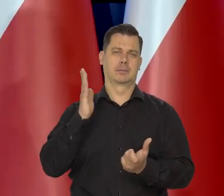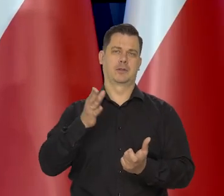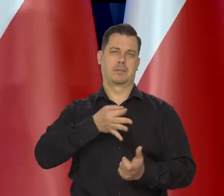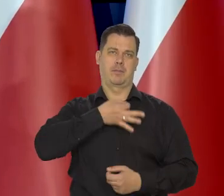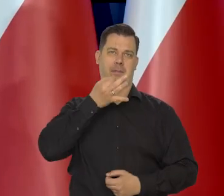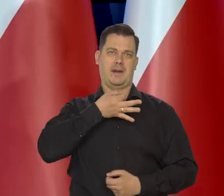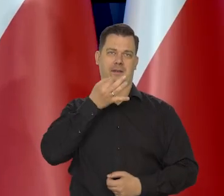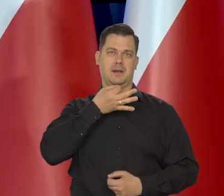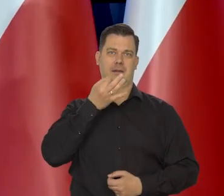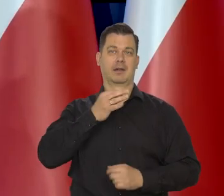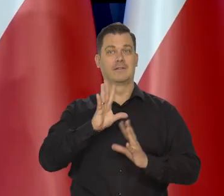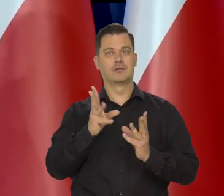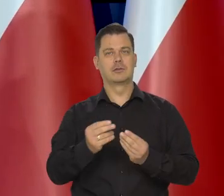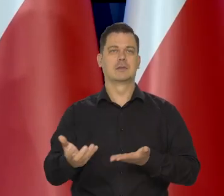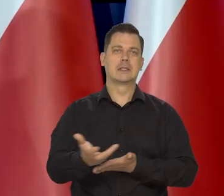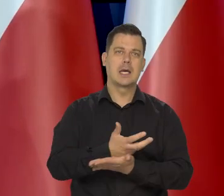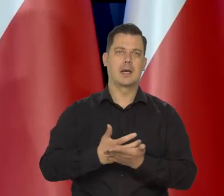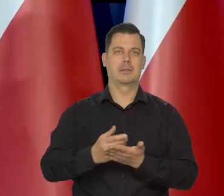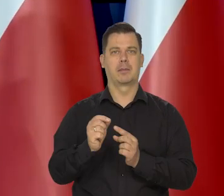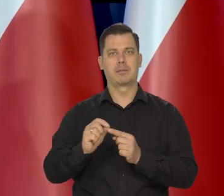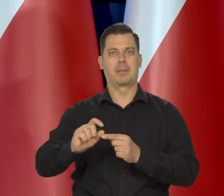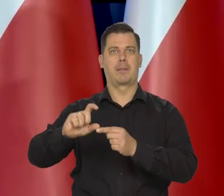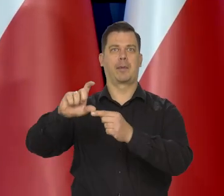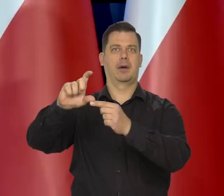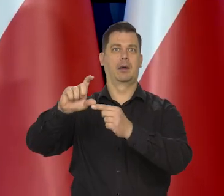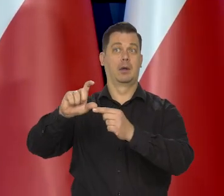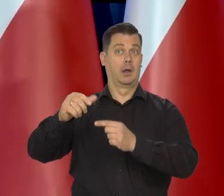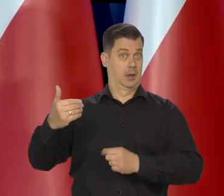Wtedy wszystkie wynagrodzenia idą w górę. One szły szybko w Polsce w górę.